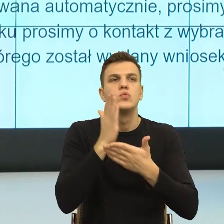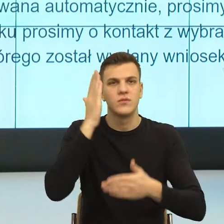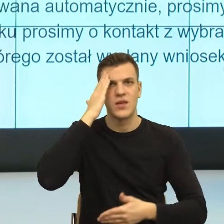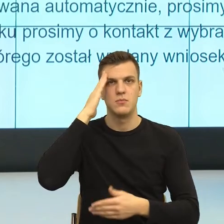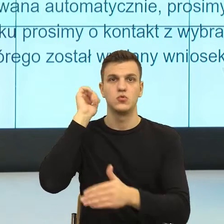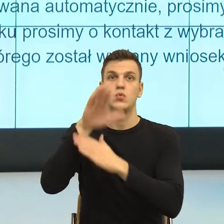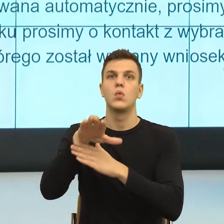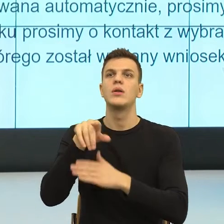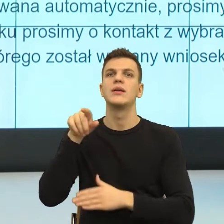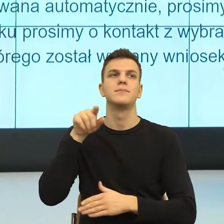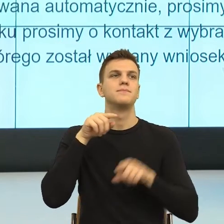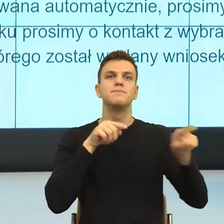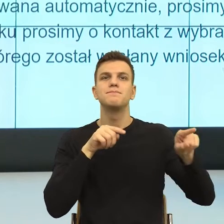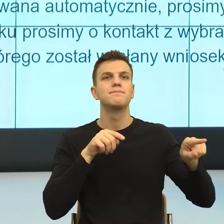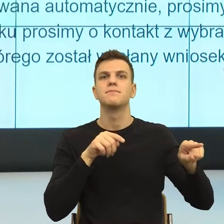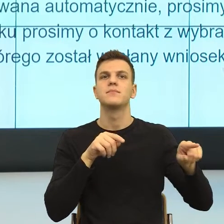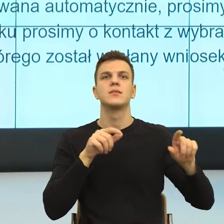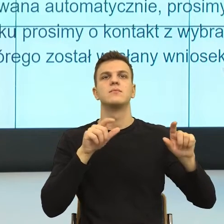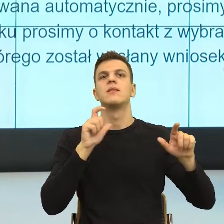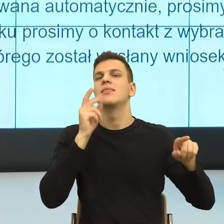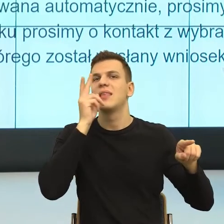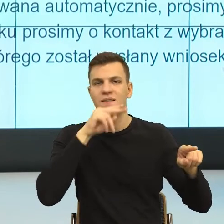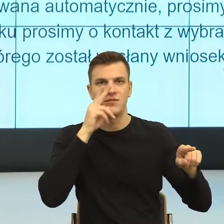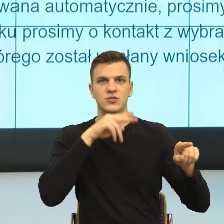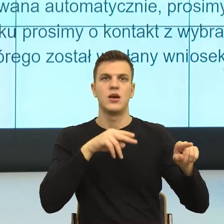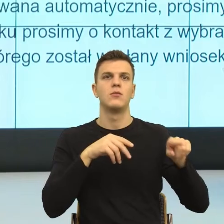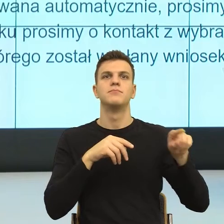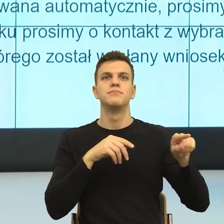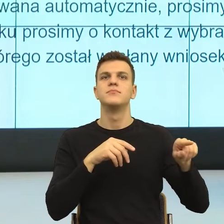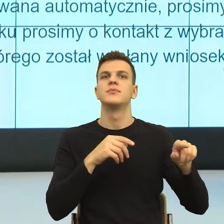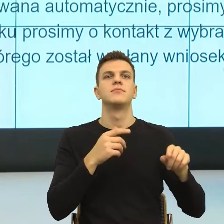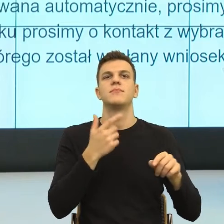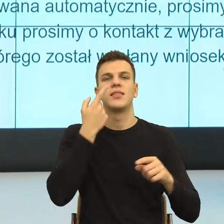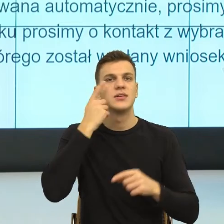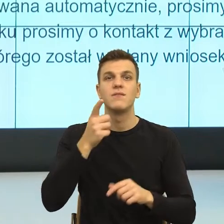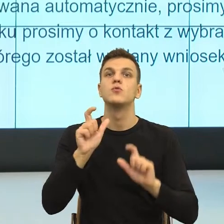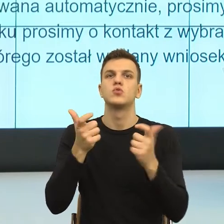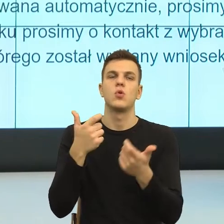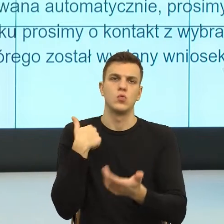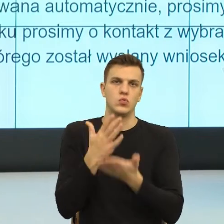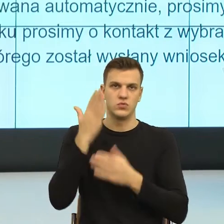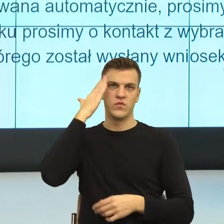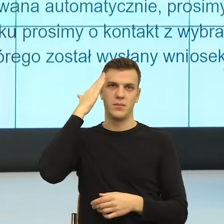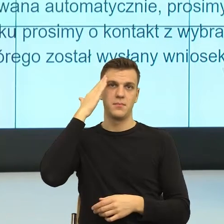czy w którym elemencie ktoś się czuje niewidziany i wtedy nazwać go. Później sformułować poczucie sprawczości,